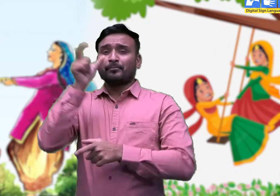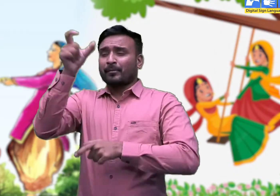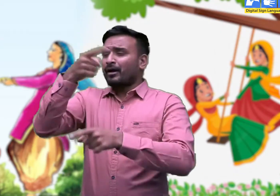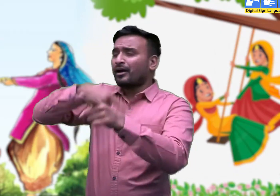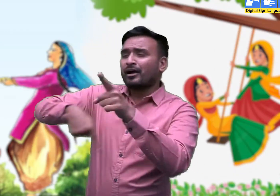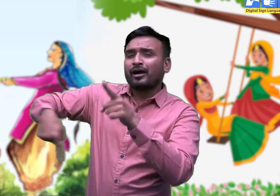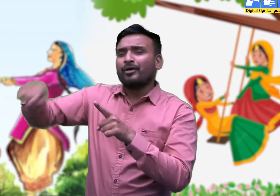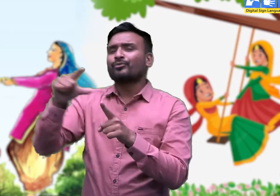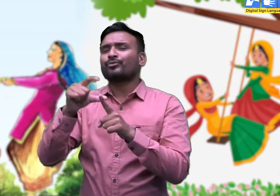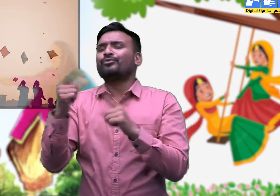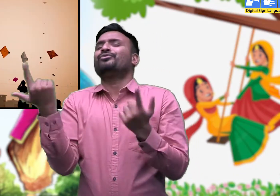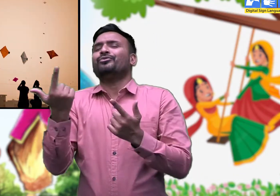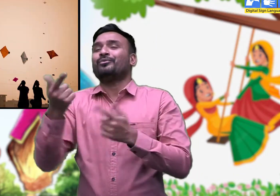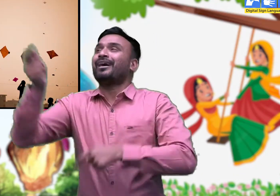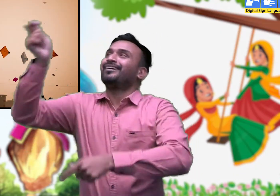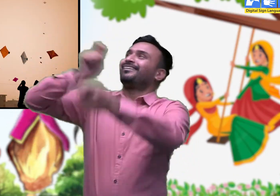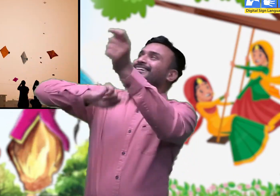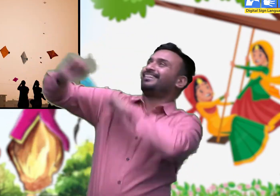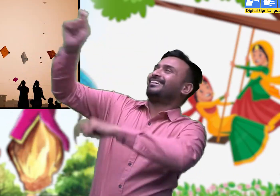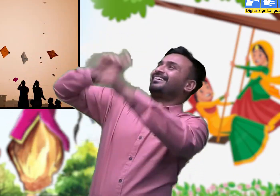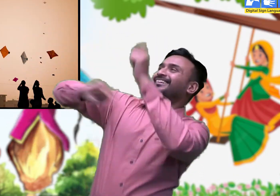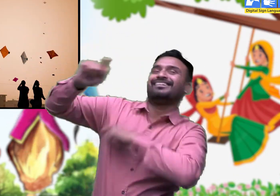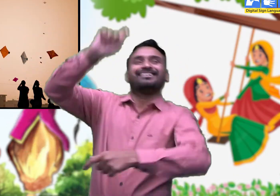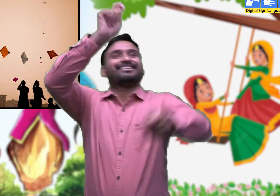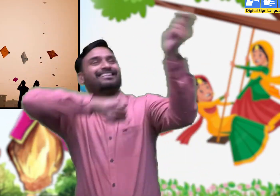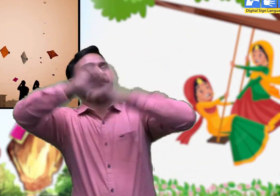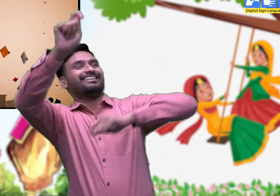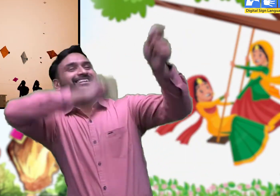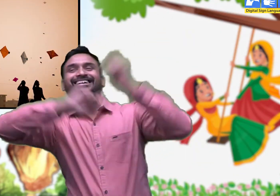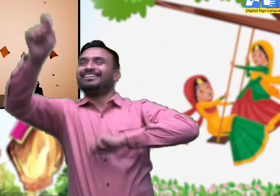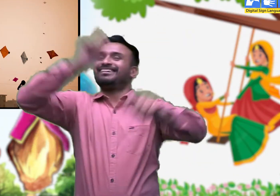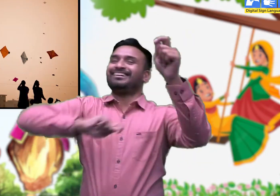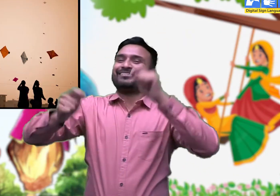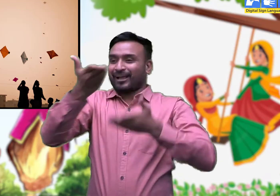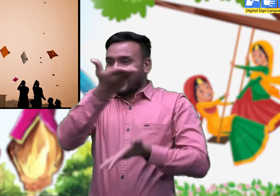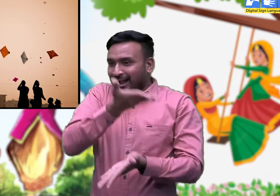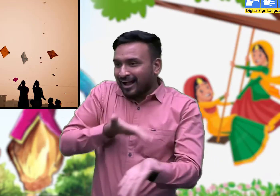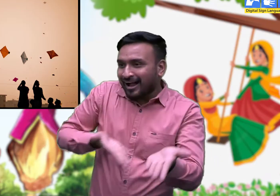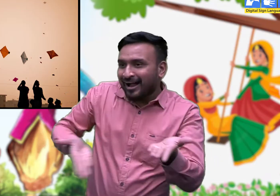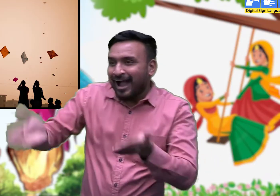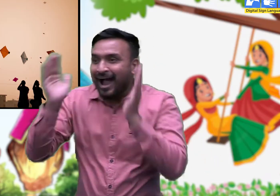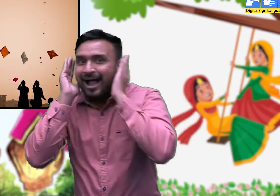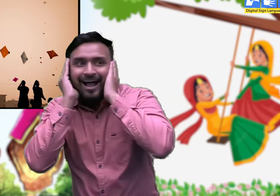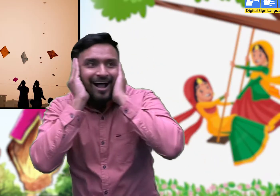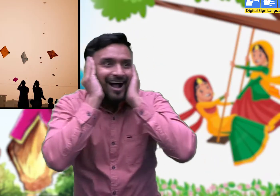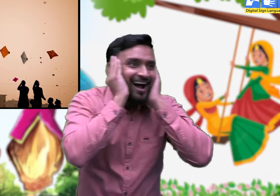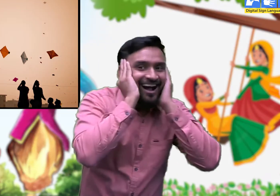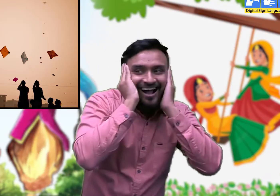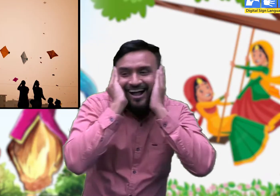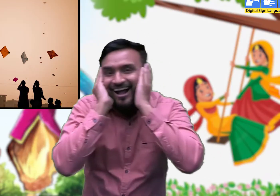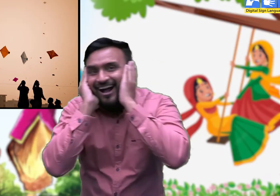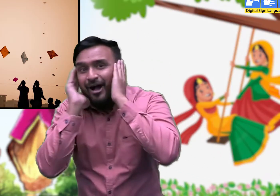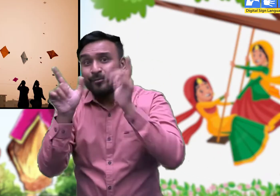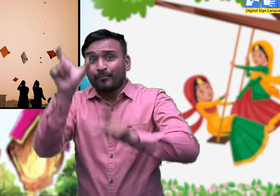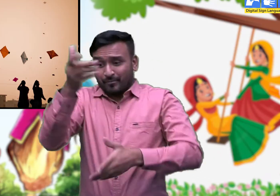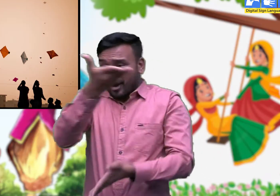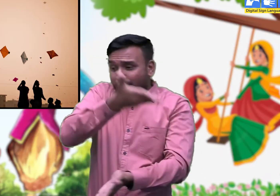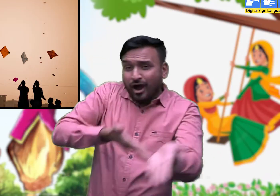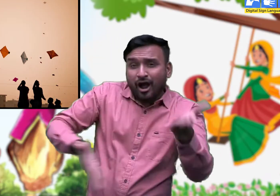वहीं आसमान भी पुरुषों द्वारा उड़ाई गई रंग-बिरंगी पतंगों से भर जाता है।